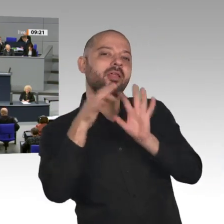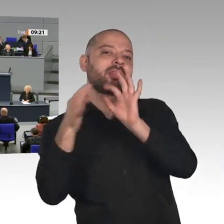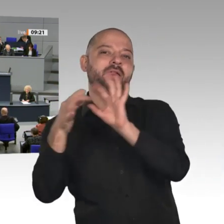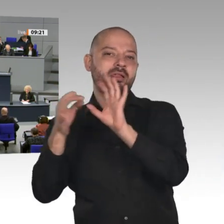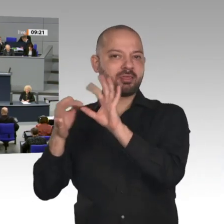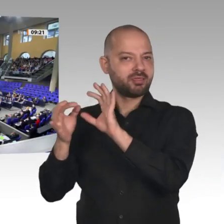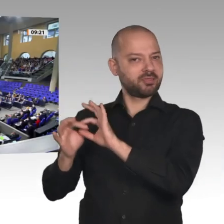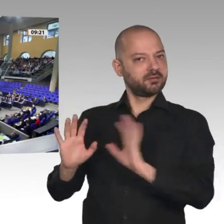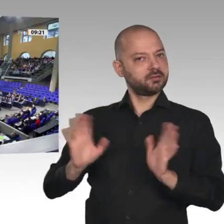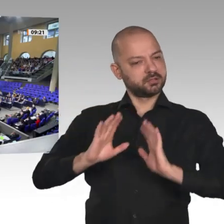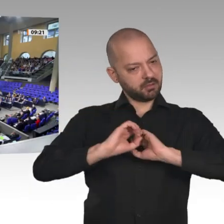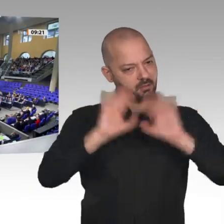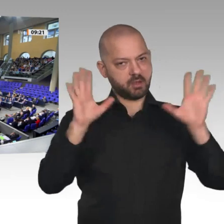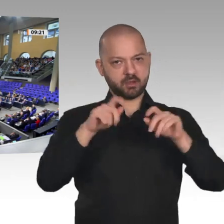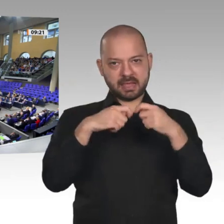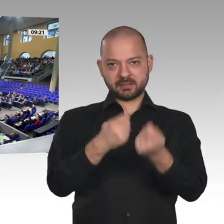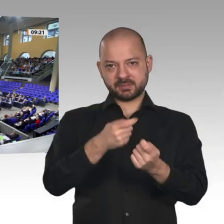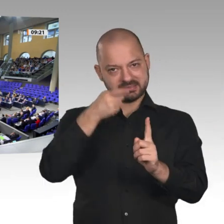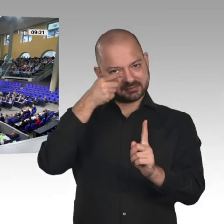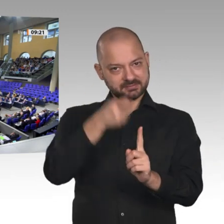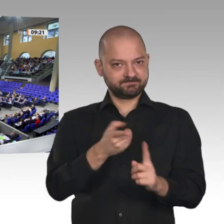Nächster Redner ist der Kollege Sören Bartol, SPD.